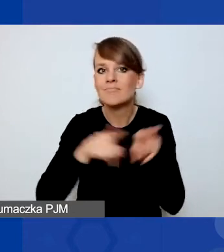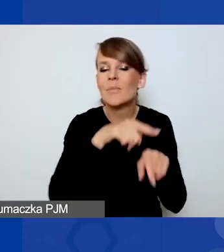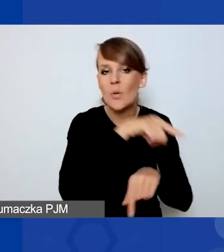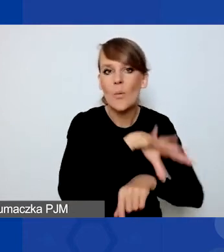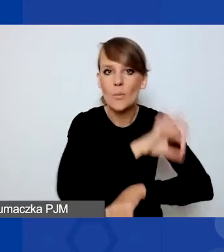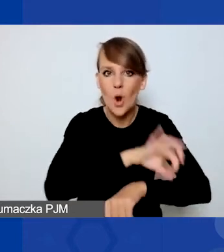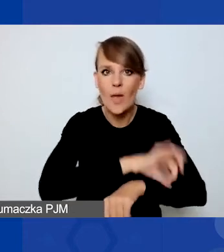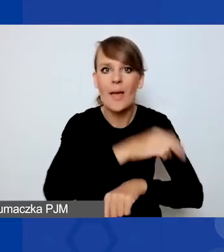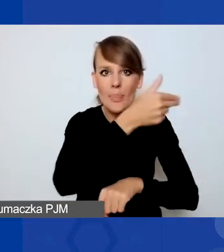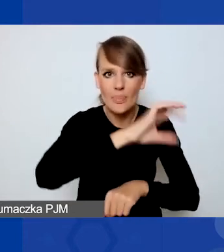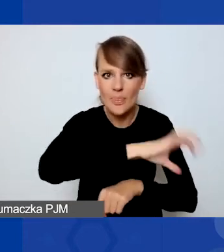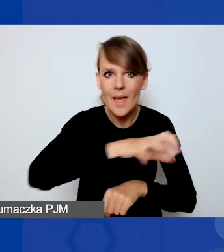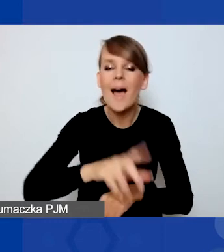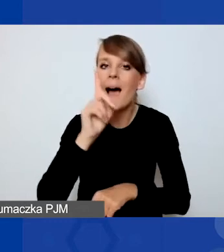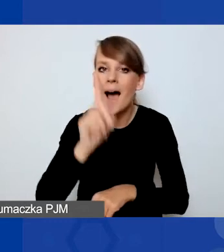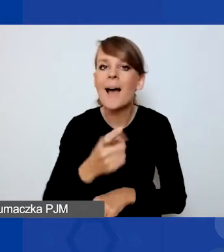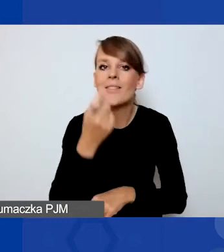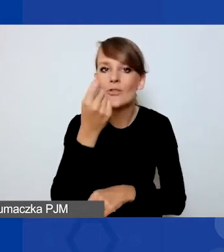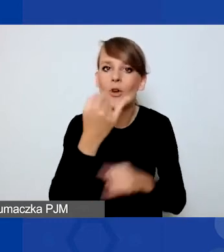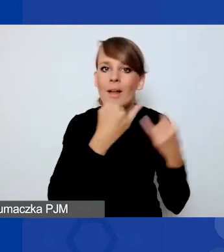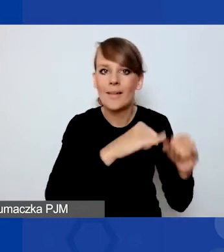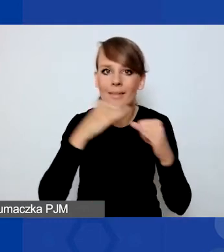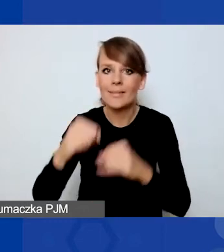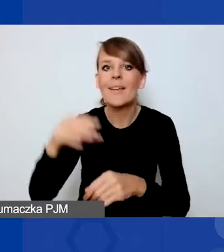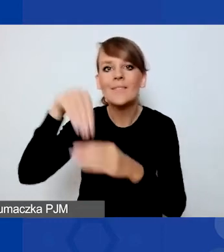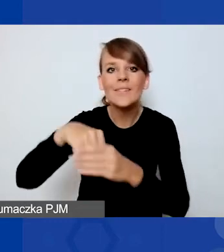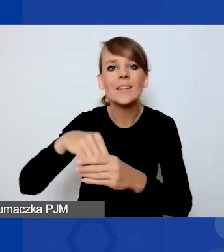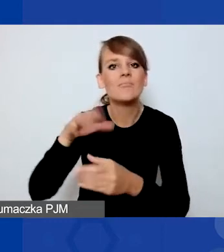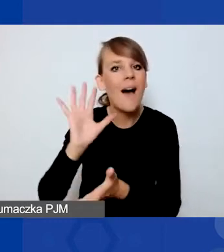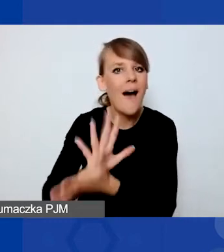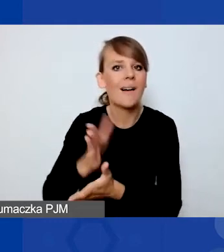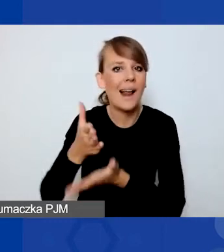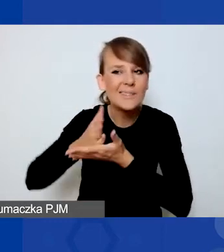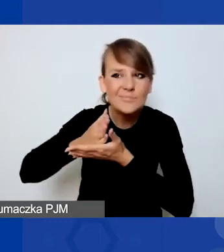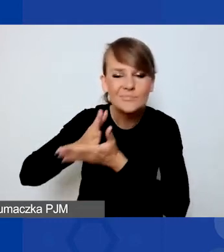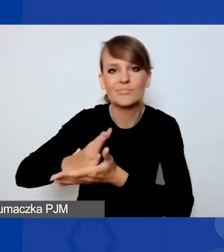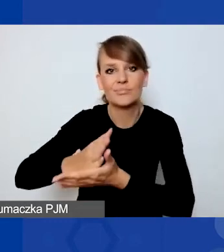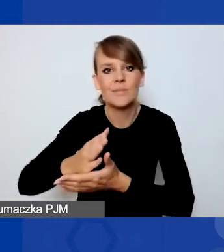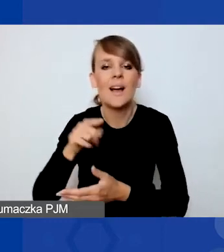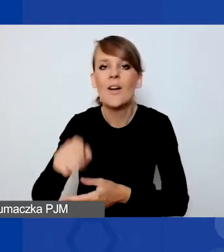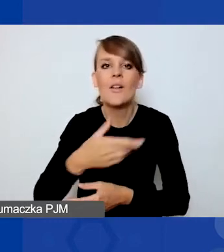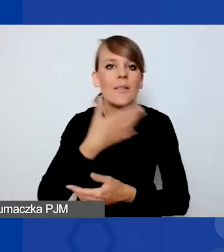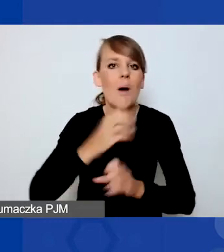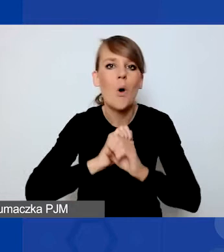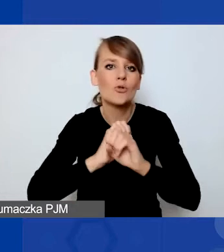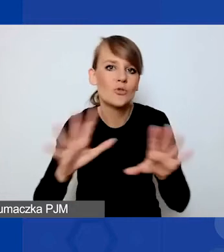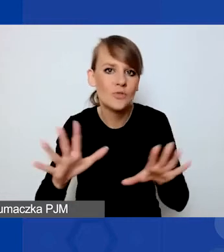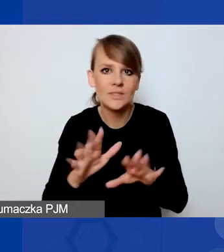to trochę się jednak mają różnić właśnie interwencyjnym charakterem. To nie jest bardzo oczywiste i twardo zdefiniowane pojęcie,